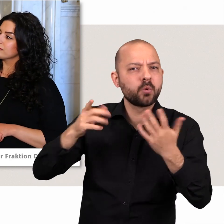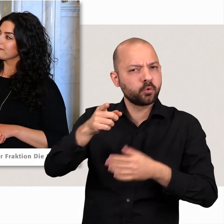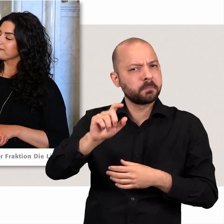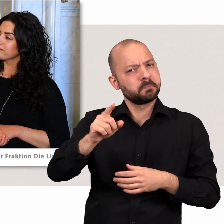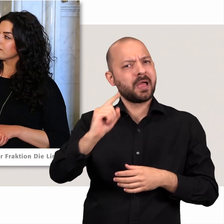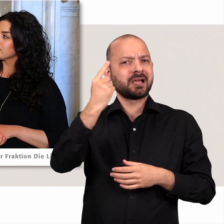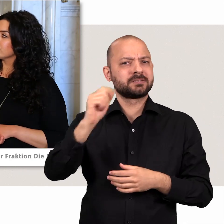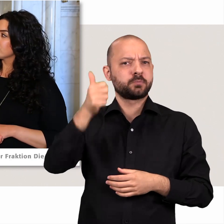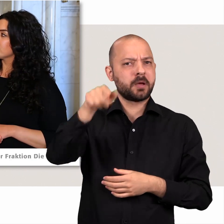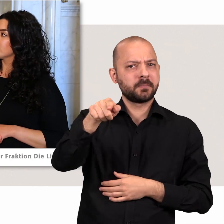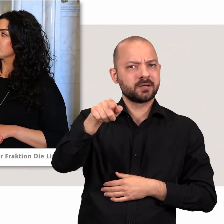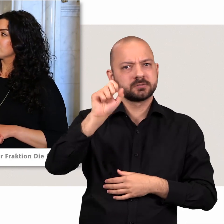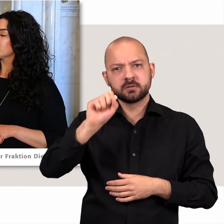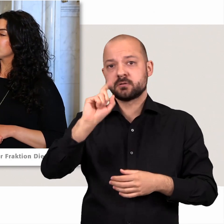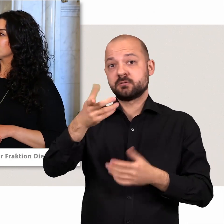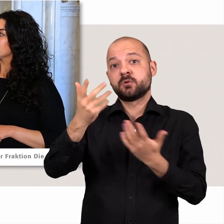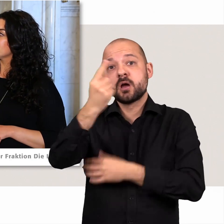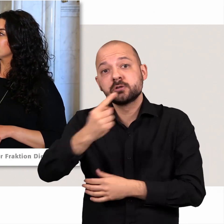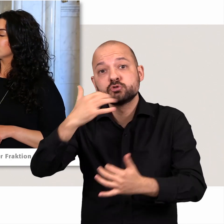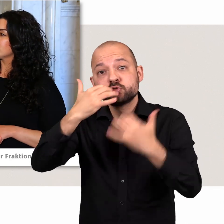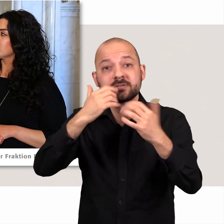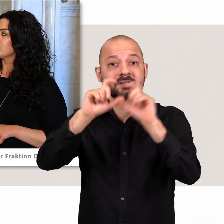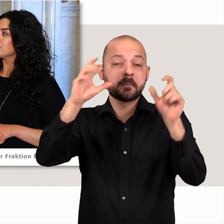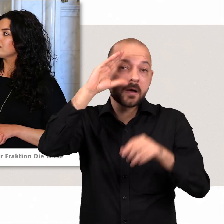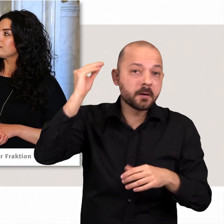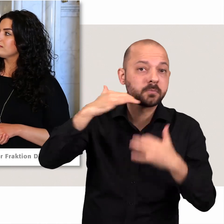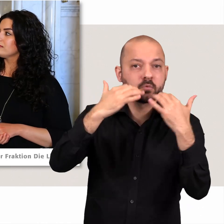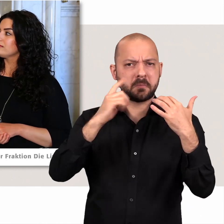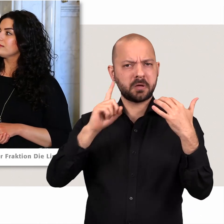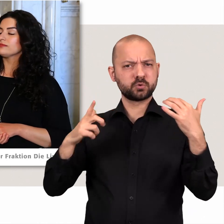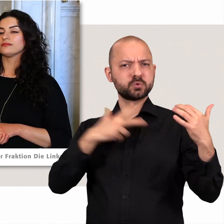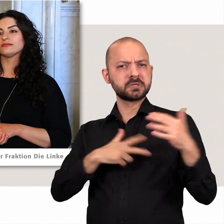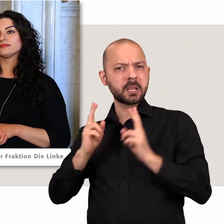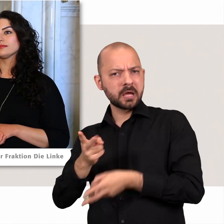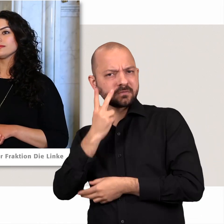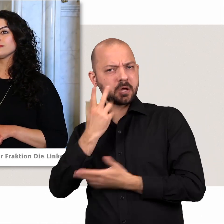Er hat eine Stunde lang über die Zukunft Hamburgs referiert ohne das Thema soziale Gerechtigkeit und Armut zu erwähnen